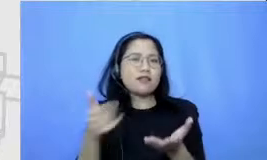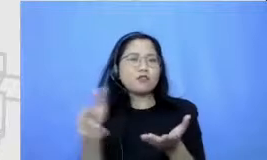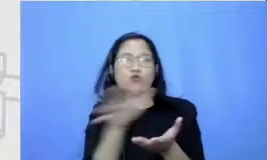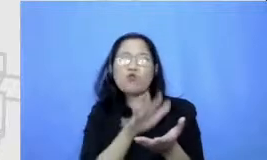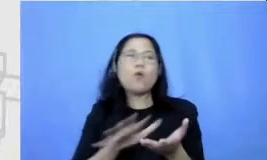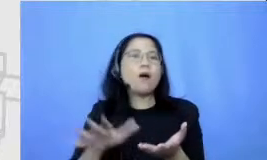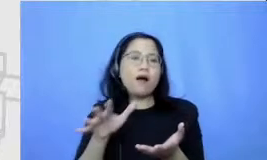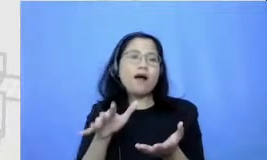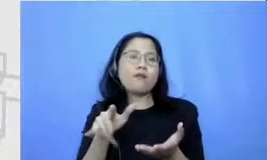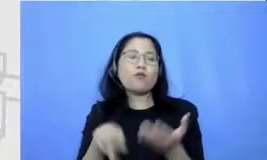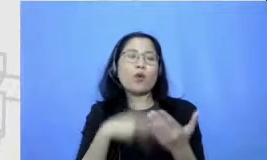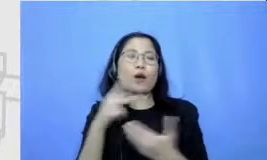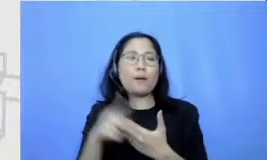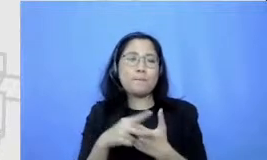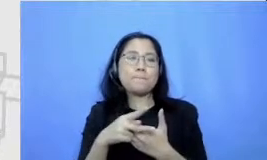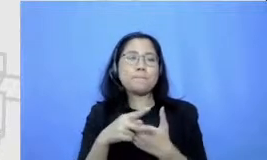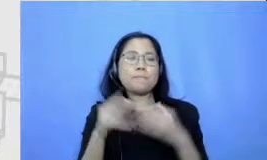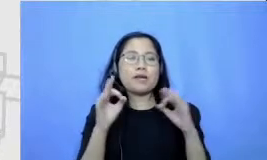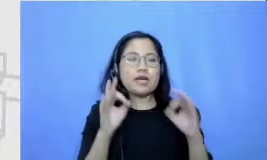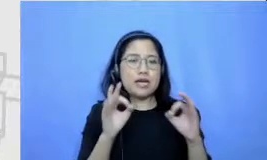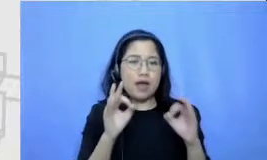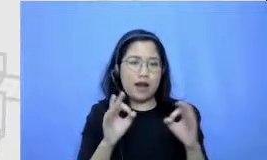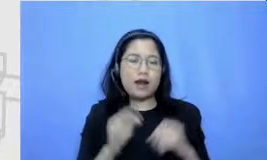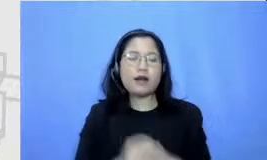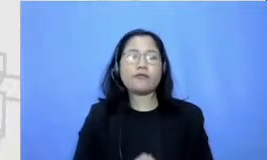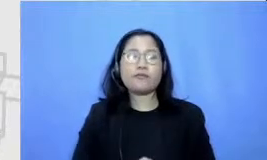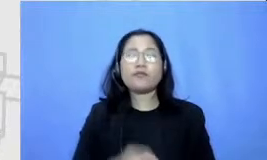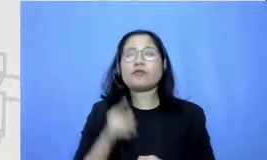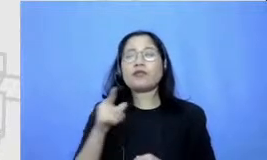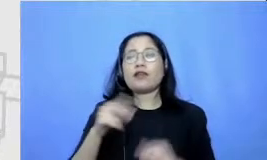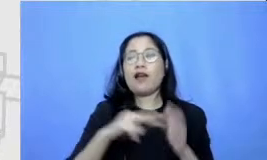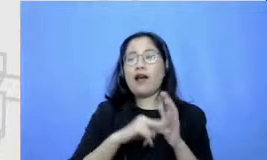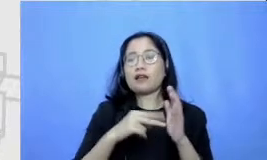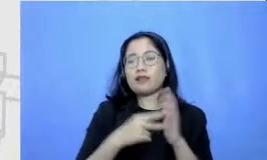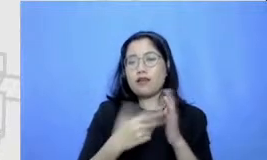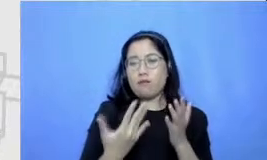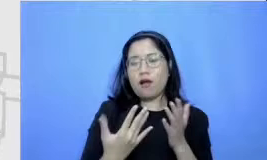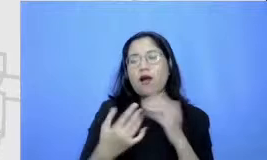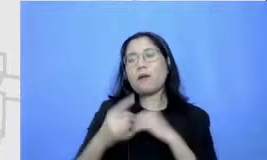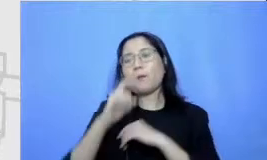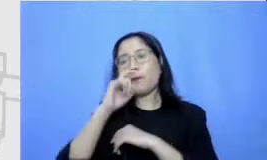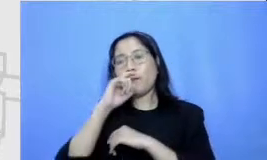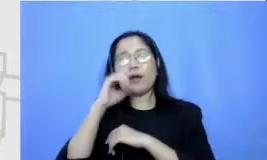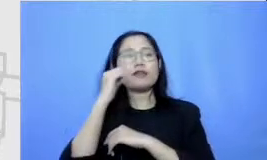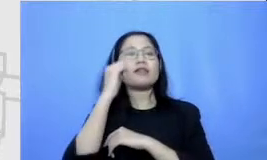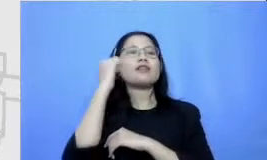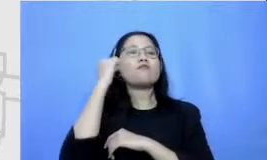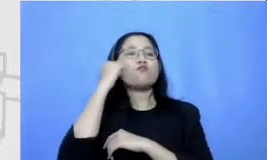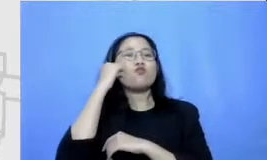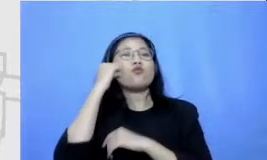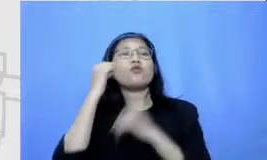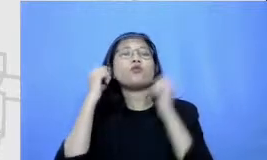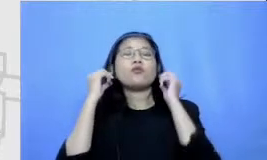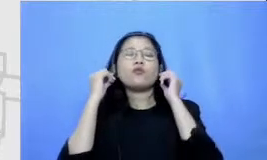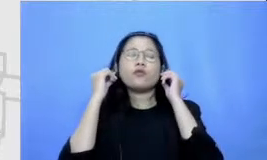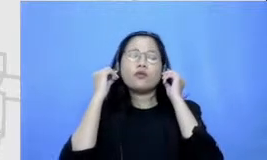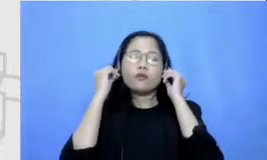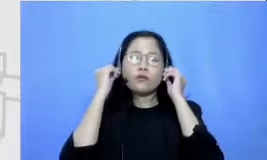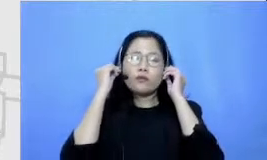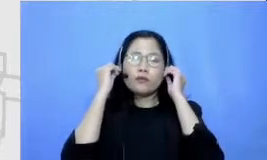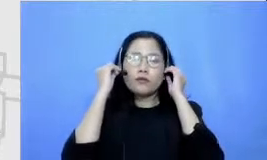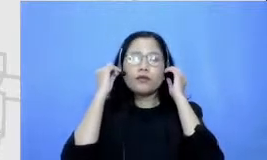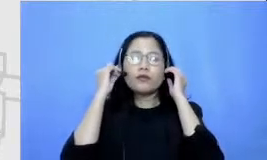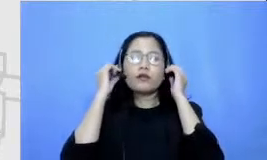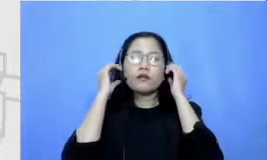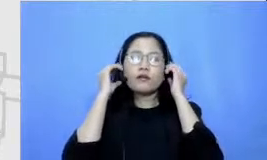yang ada nah ini berarti Bapak dan Ibu mengajak mereka untuk mengeluarkan semua pikiran mereka